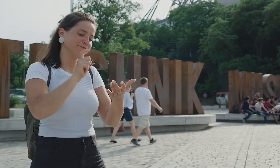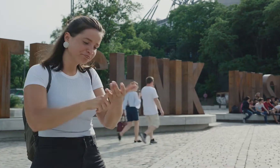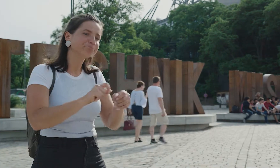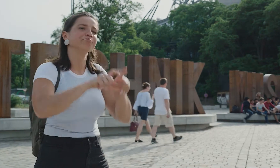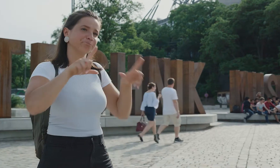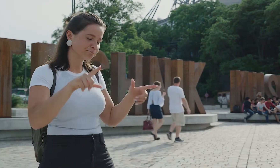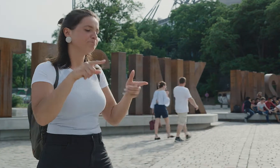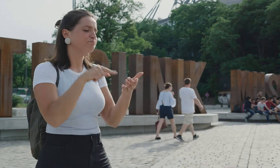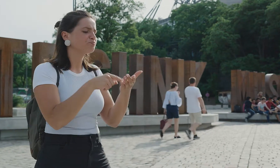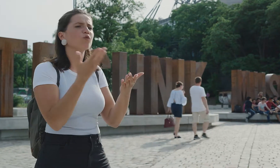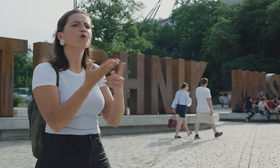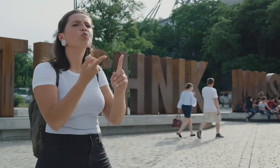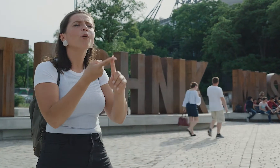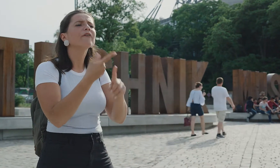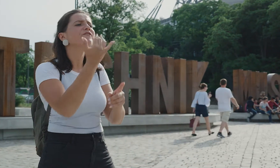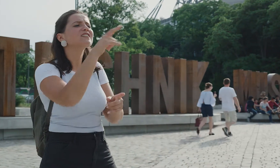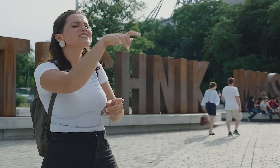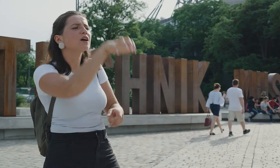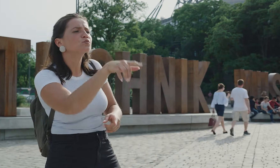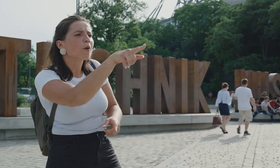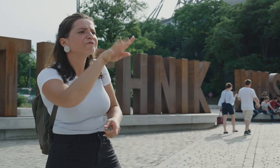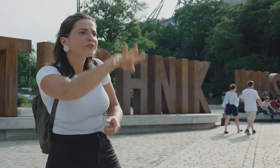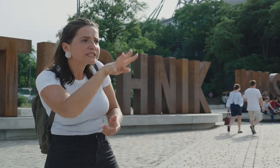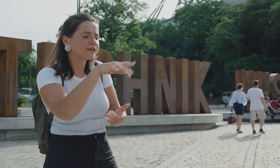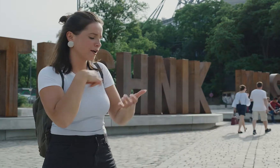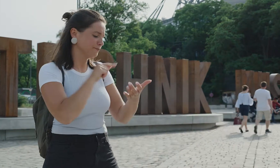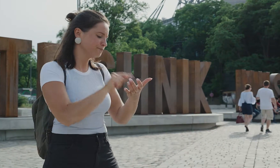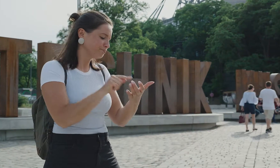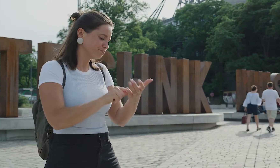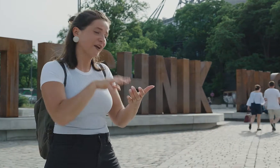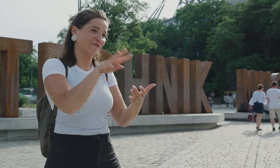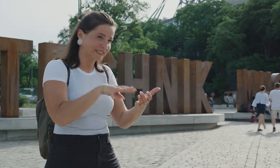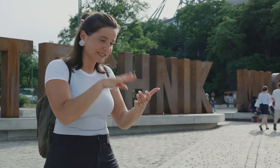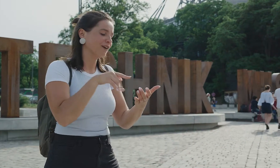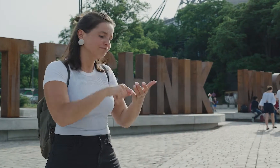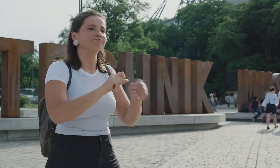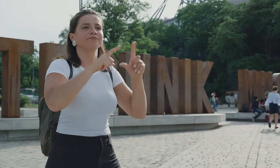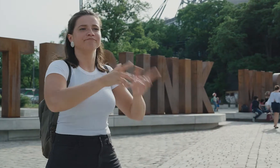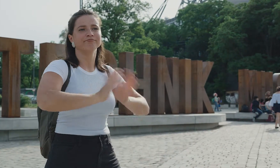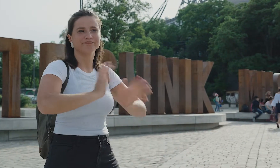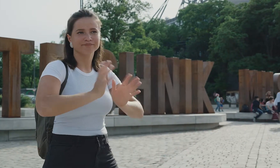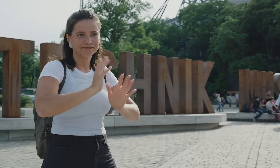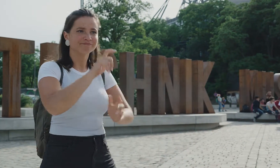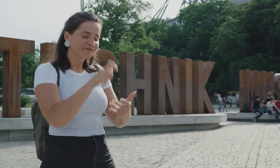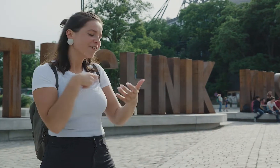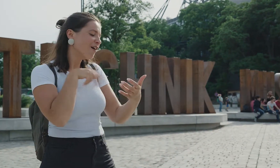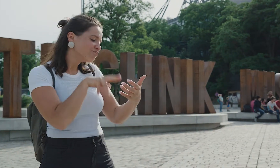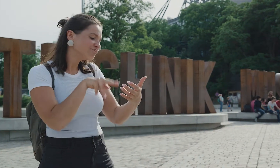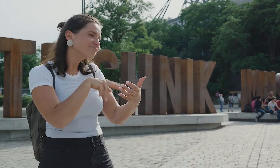Man muss die jeweilige Nummer der Station eintippen, wie z.B. Nr 14. und schön öffnet sich das Gebärdensprachvideo, das mir die Geschichte zu der Station erzählt.